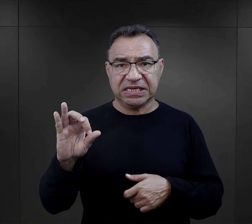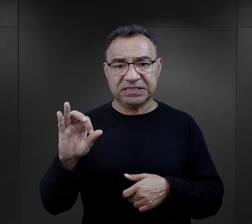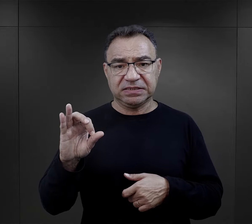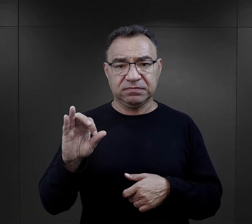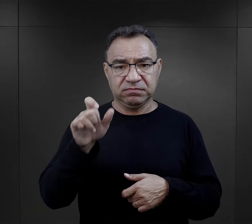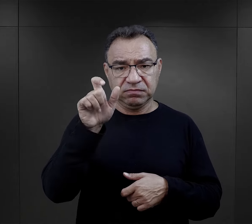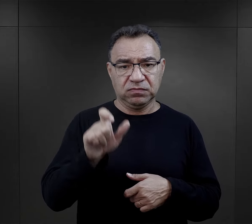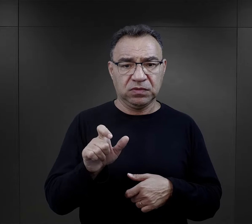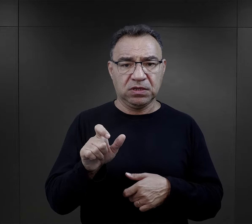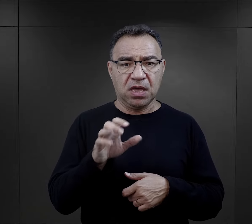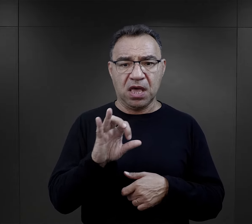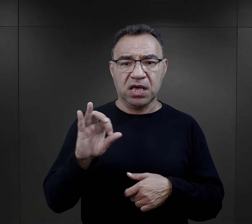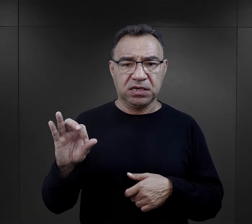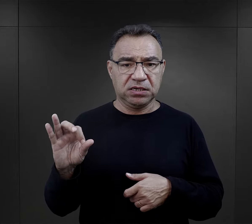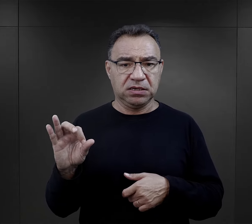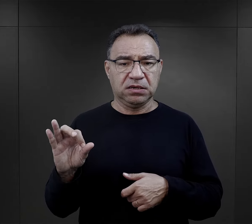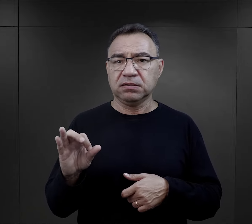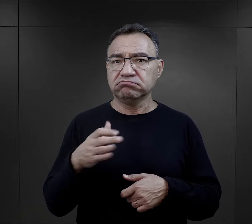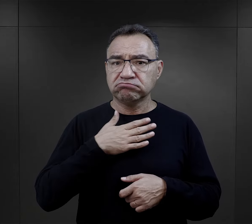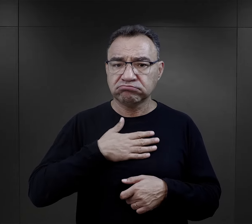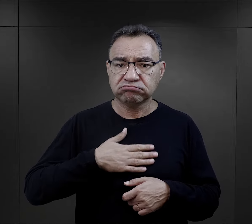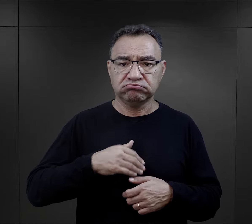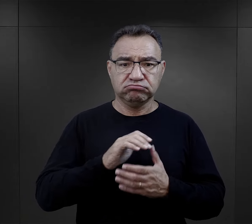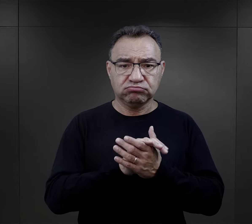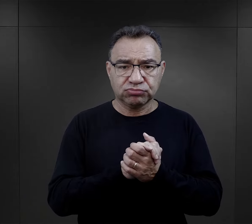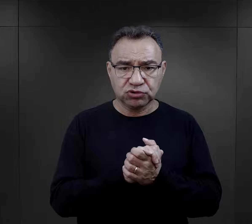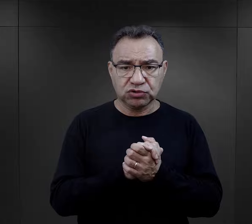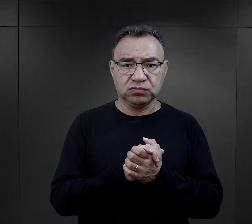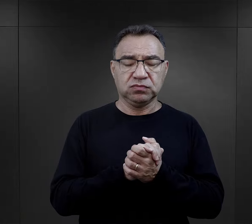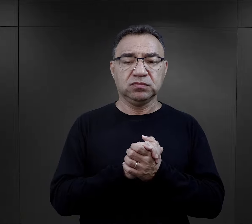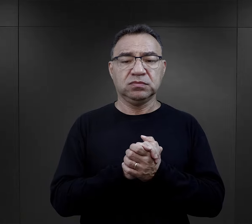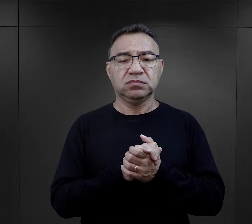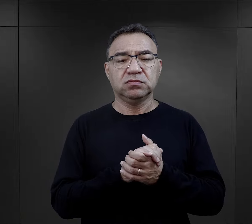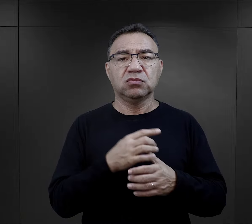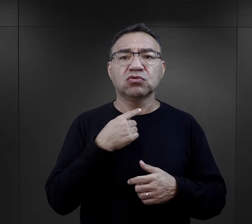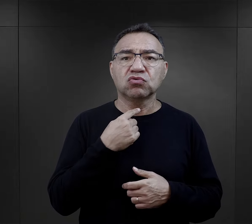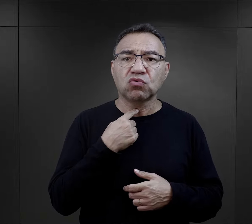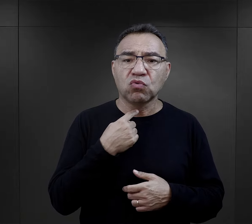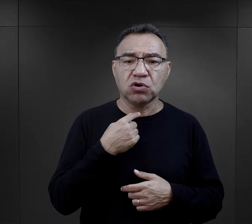i esesmani całkiem przyjaznym, takim stosownym - nazwijmy to - tonie